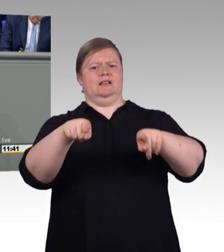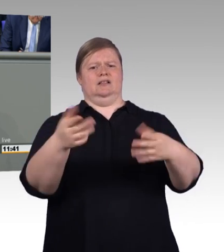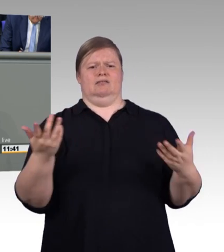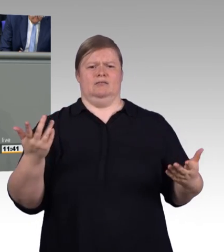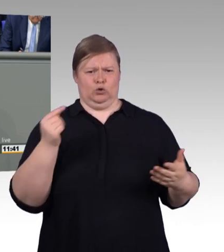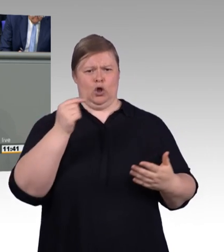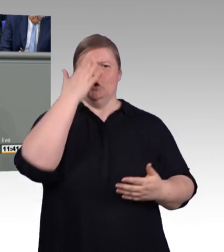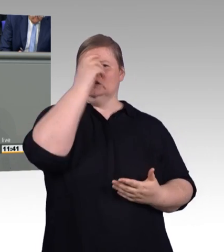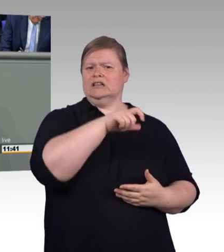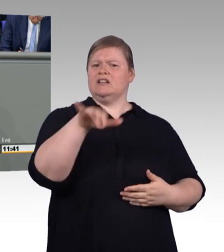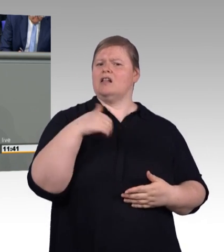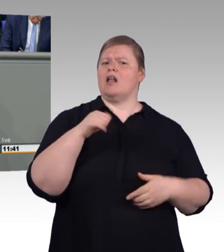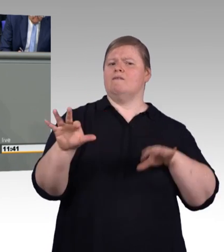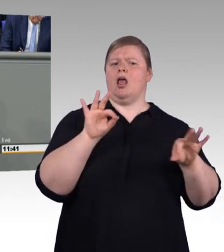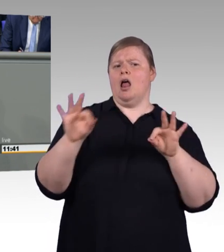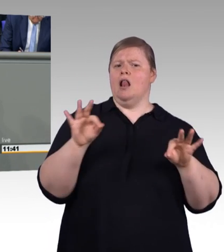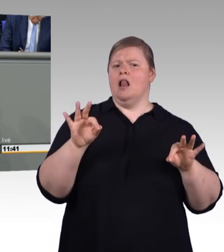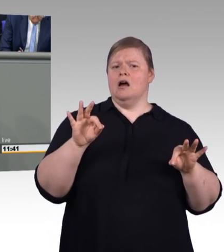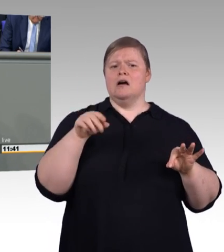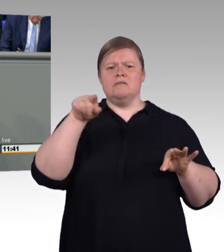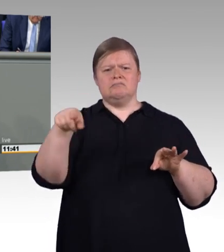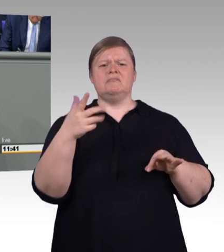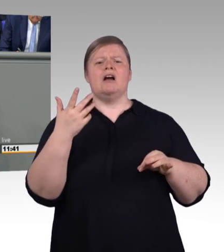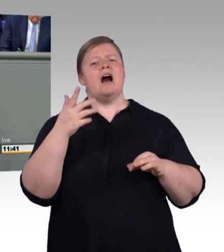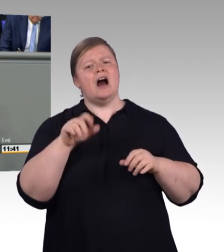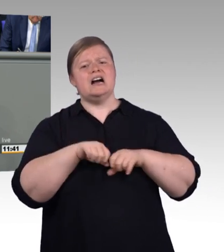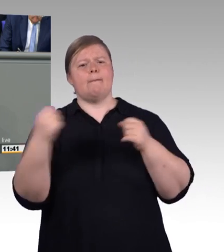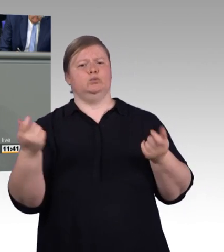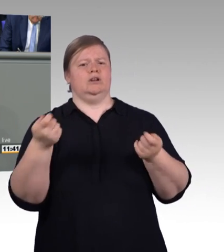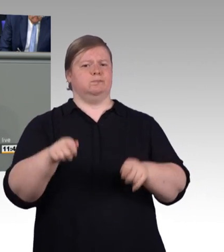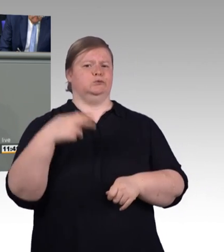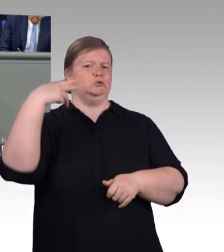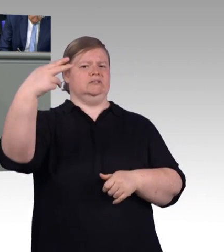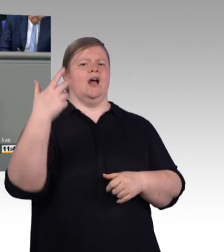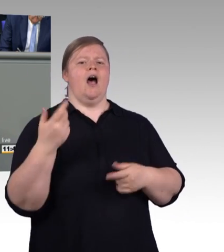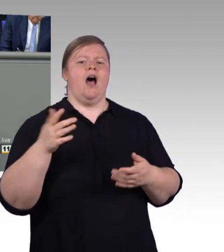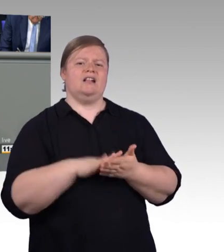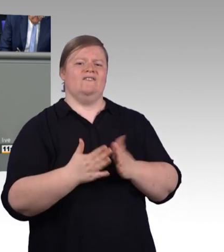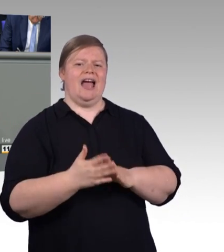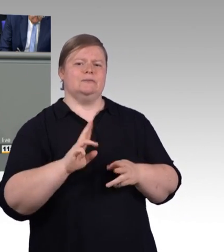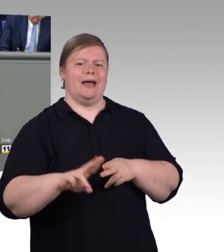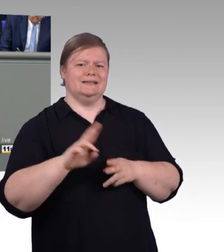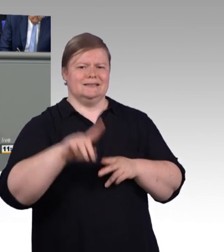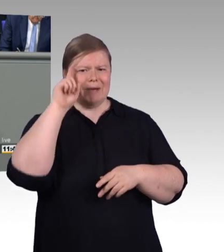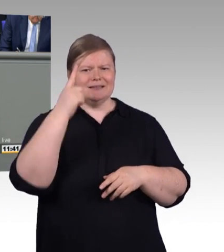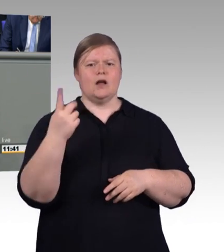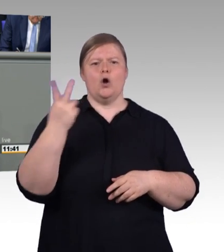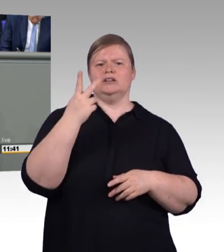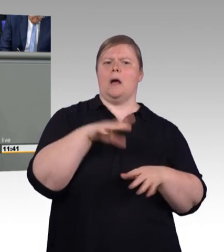in Anspruch nimmt. Aber vielleicht kommt der Bachelor Professional dann ja wenigstens schneller